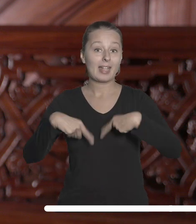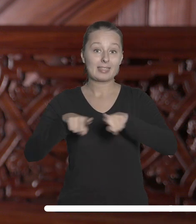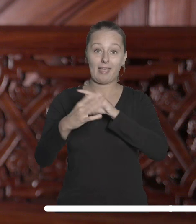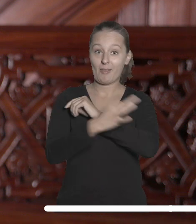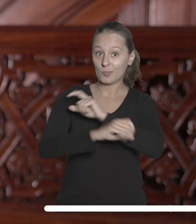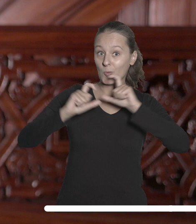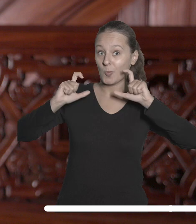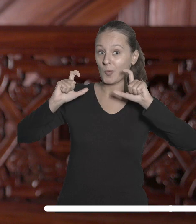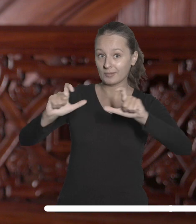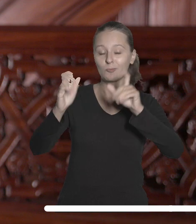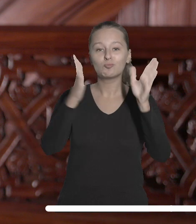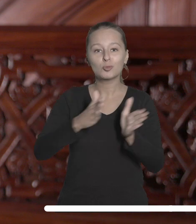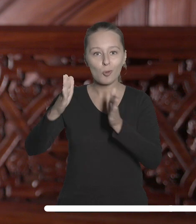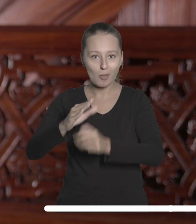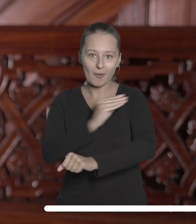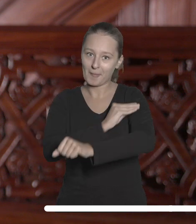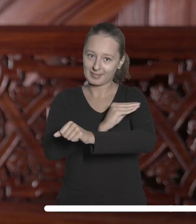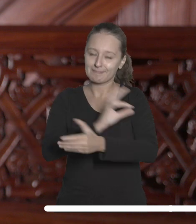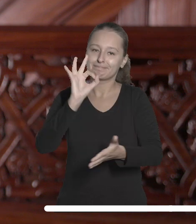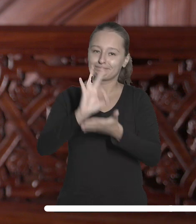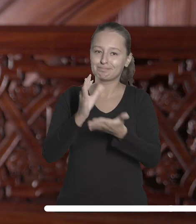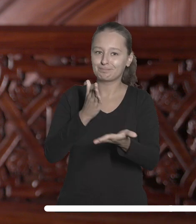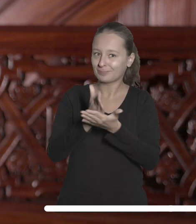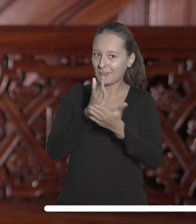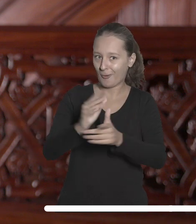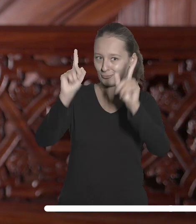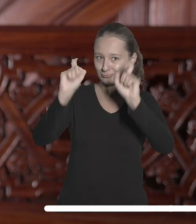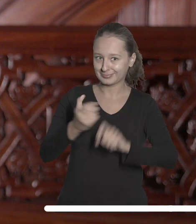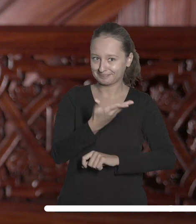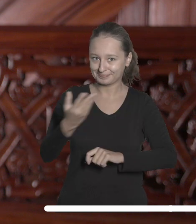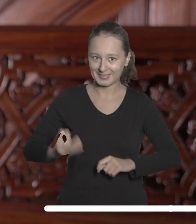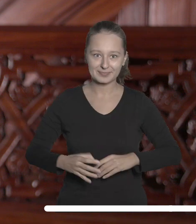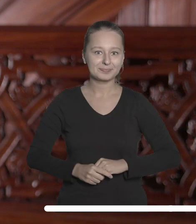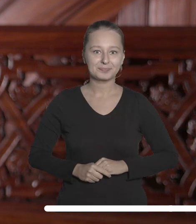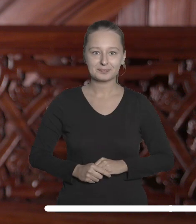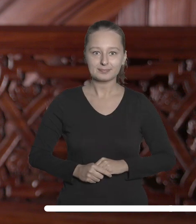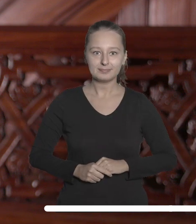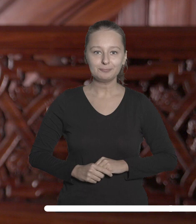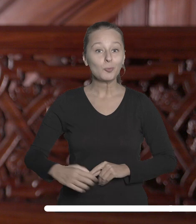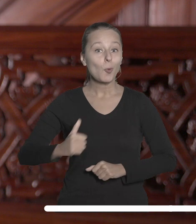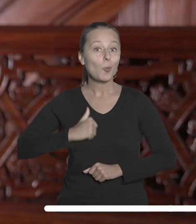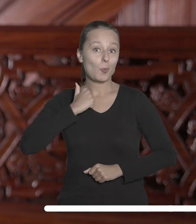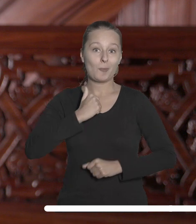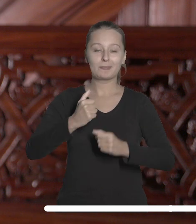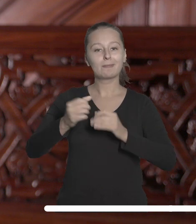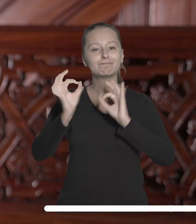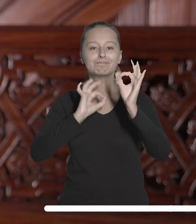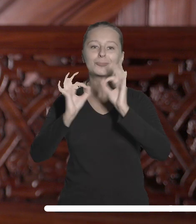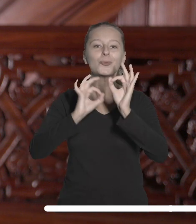Przygotowane przez zespół uczelni materiały na pewno ułatwią Wam start. Z dumą dzielę się z Państwem sukcesem